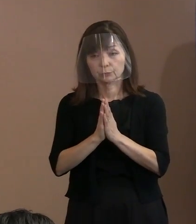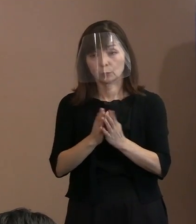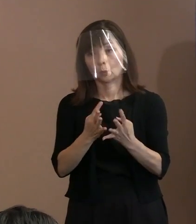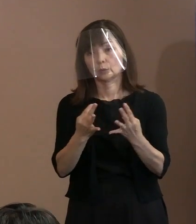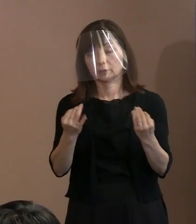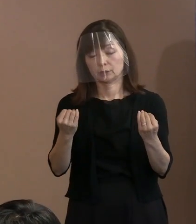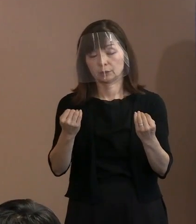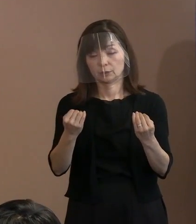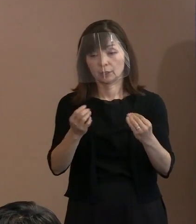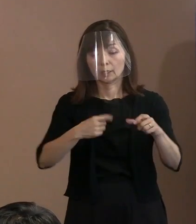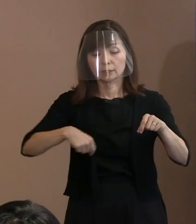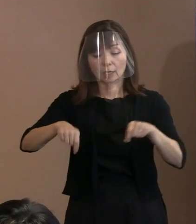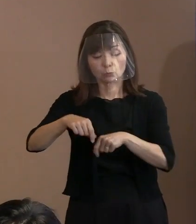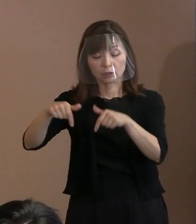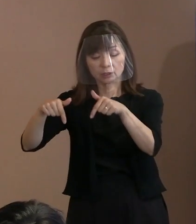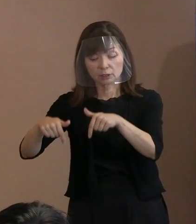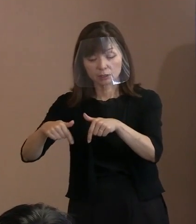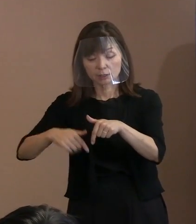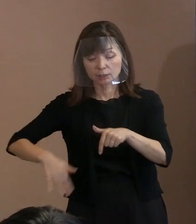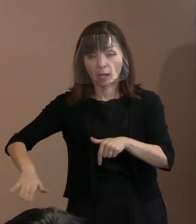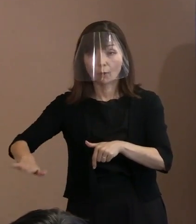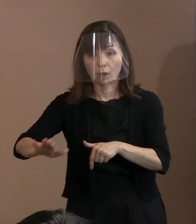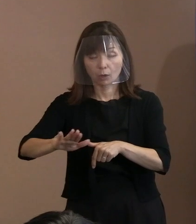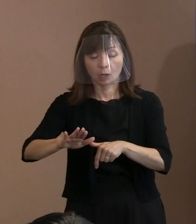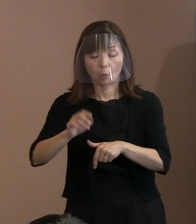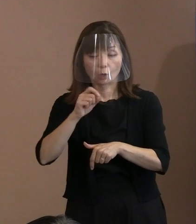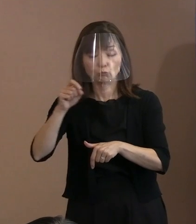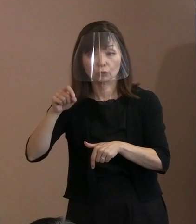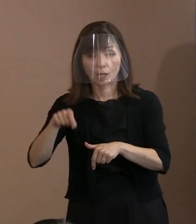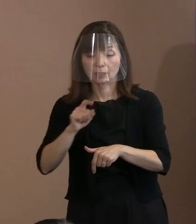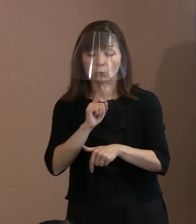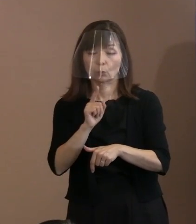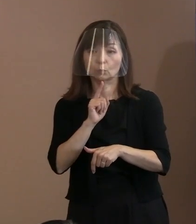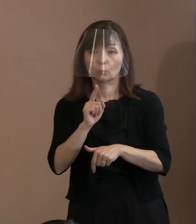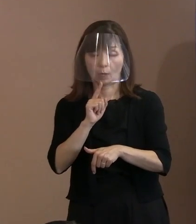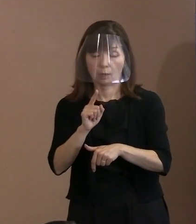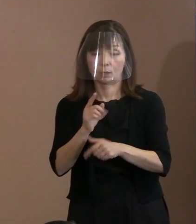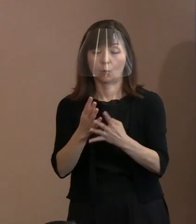西側は一方で､ ウクライナ語を使ってキリスト教系､